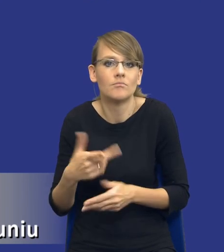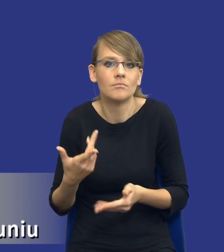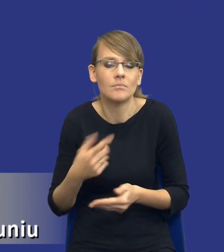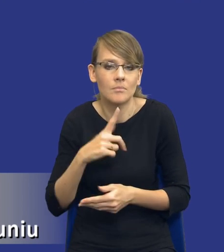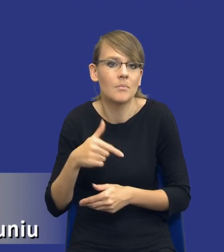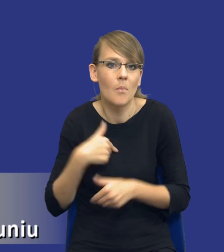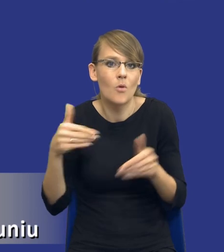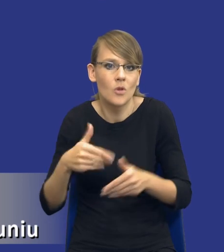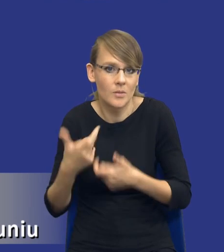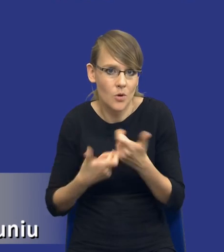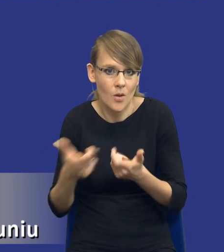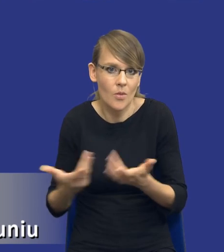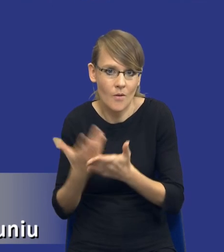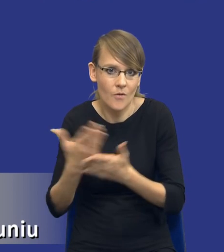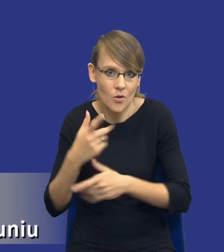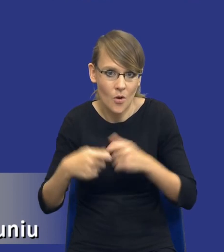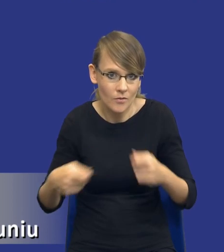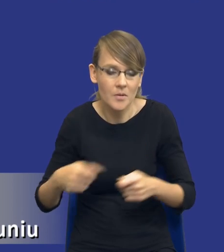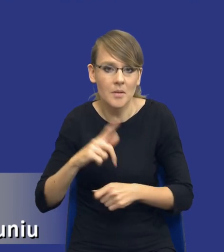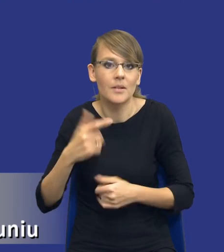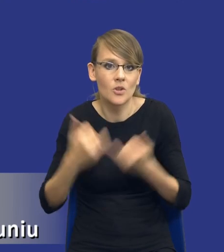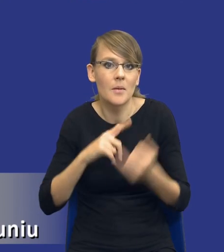rozwiązania i my wiemy że jacyś wykonawcy są w stan,ie nam